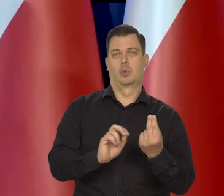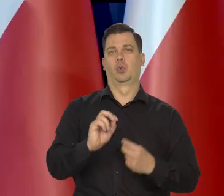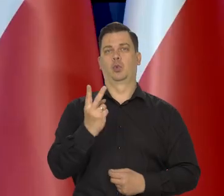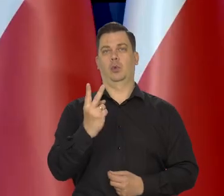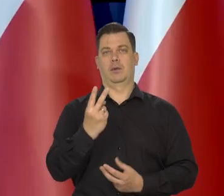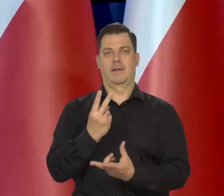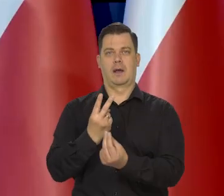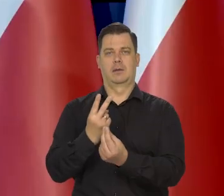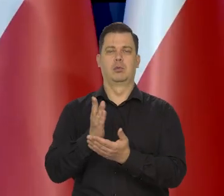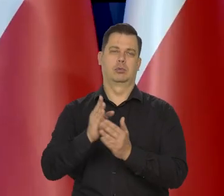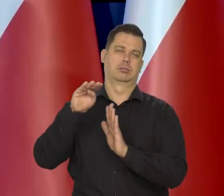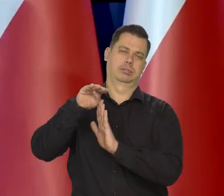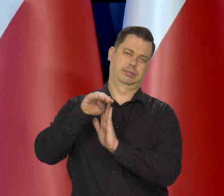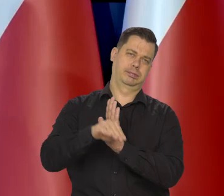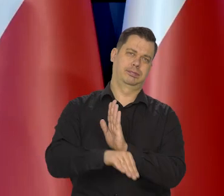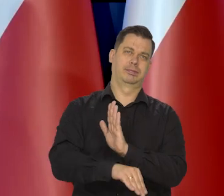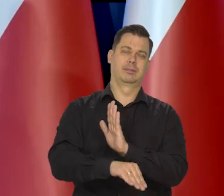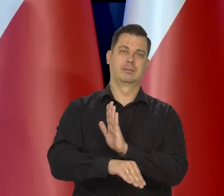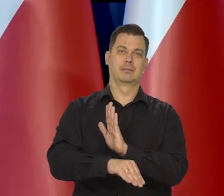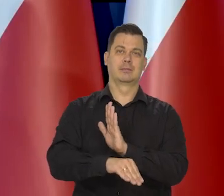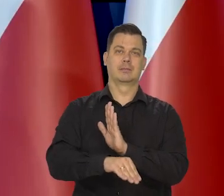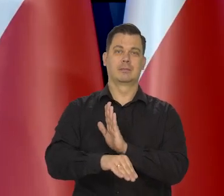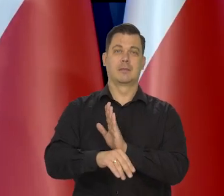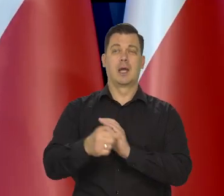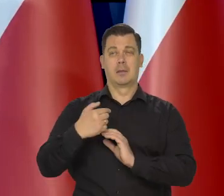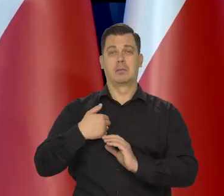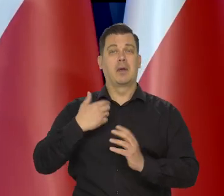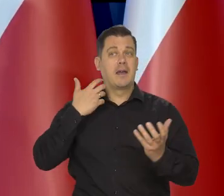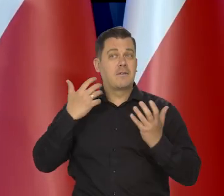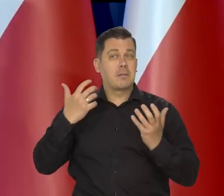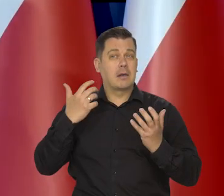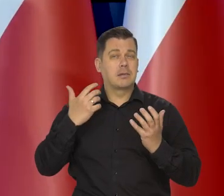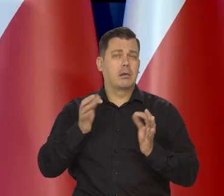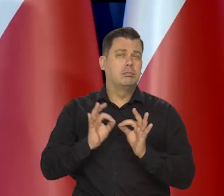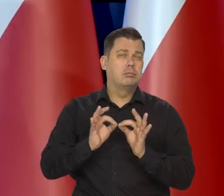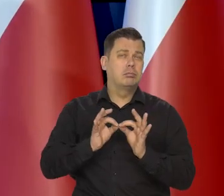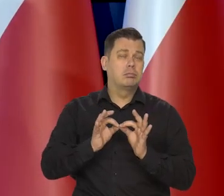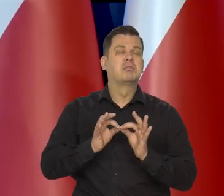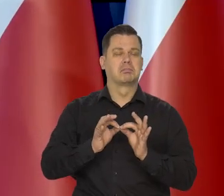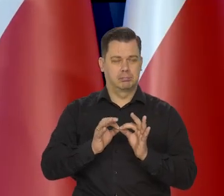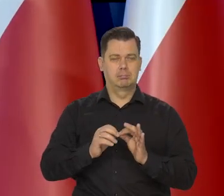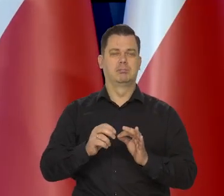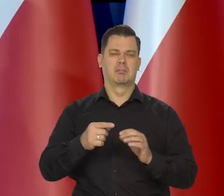Od marca wszystkie dane, kolejne szczęśliwie na to wskazują,